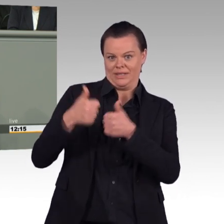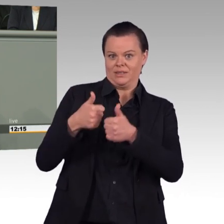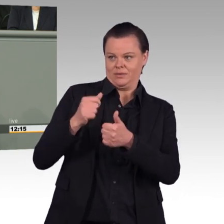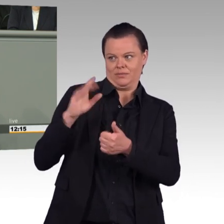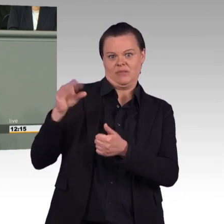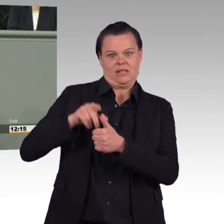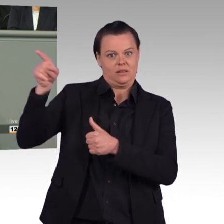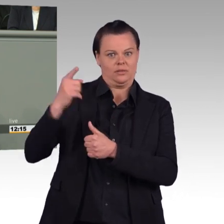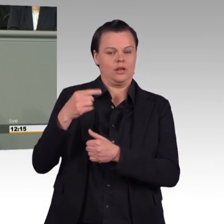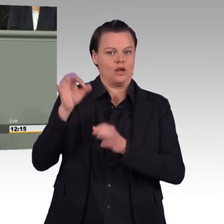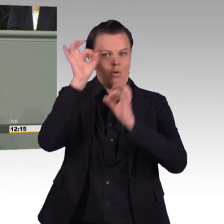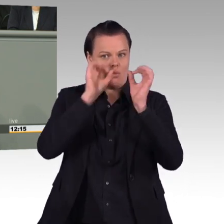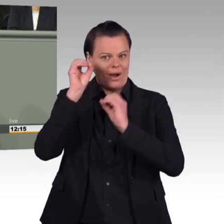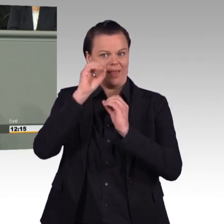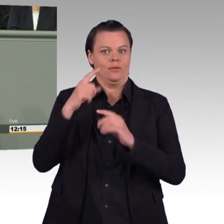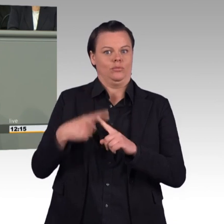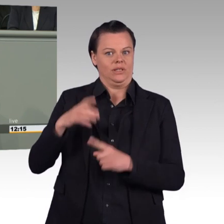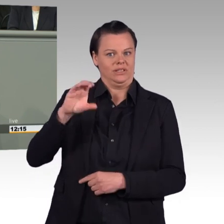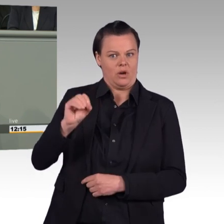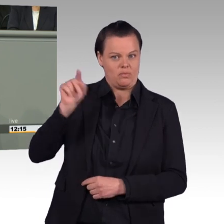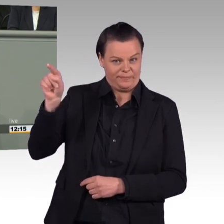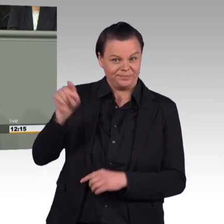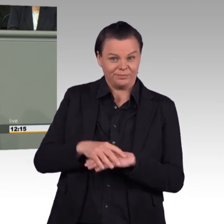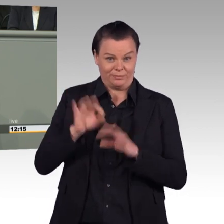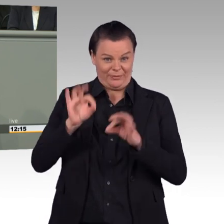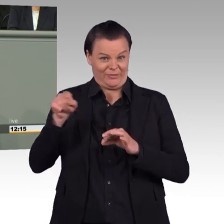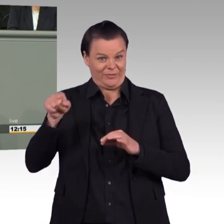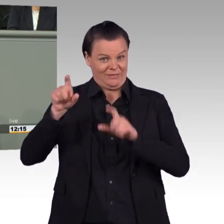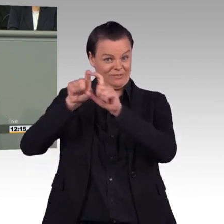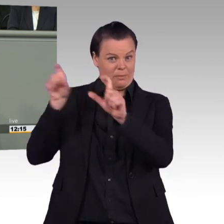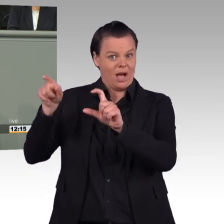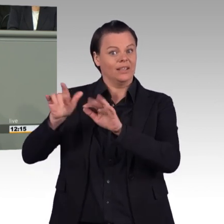für Cyber-Sicherheit, Waffensystemspezialisten und Flugzeugführer braucht, kommt die Union